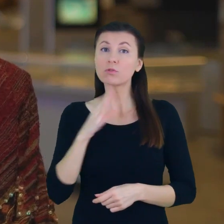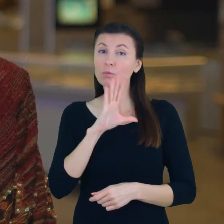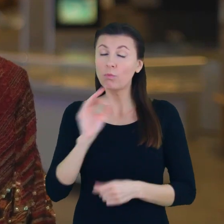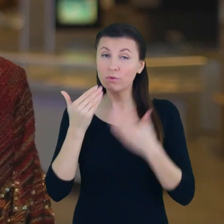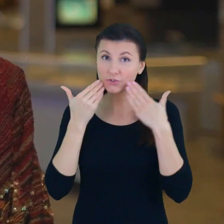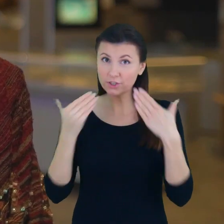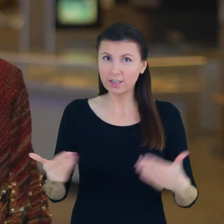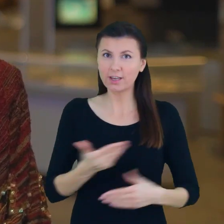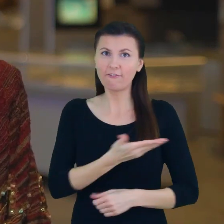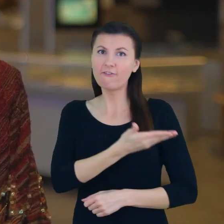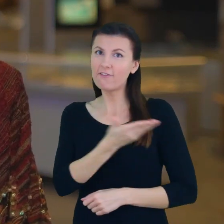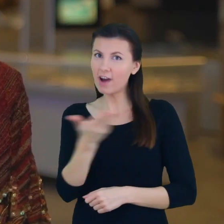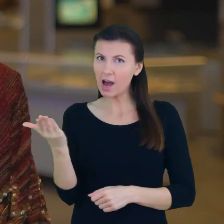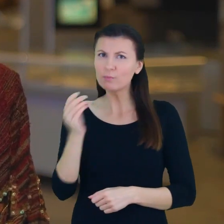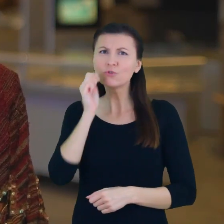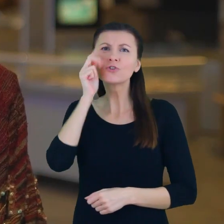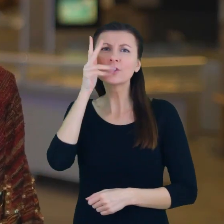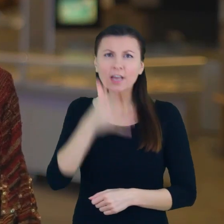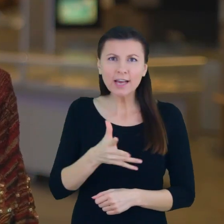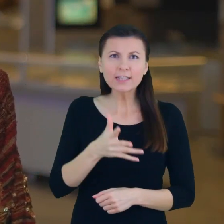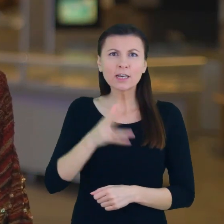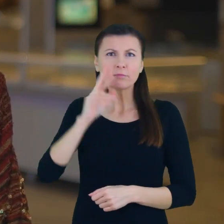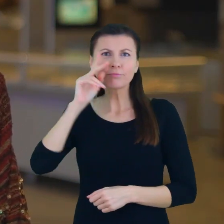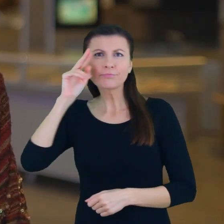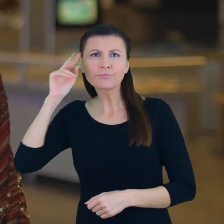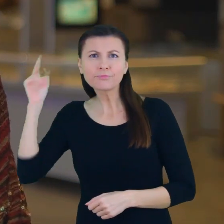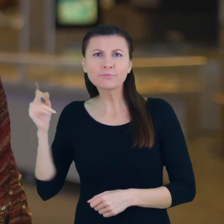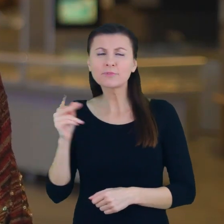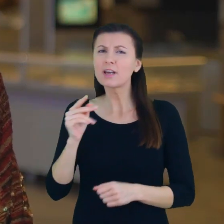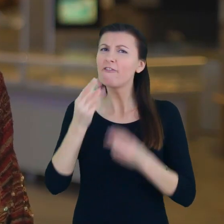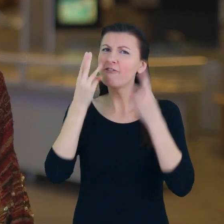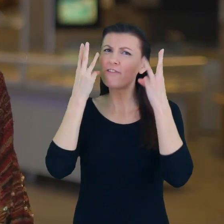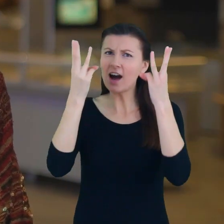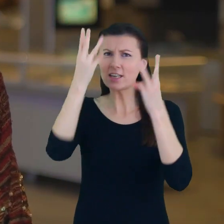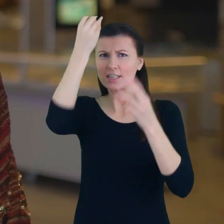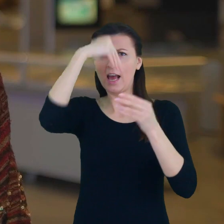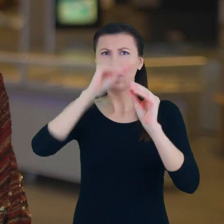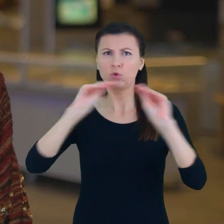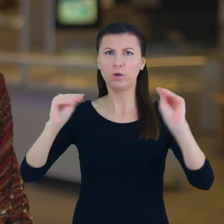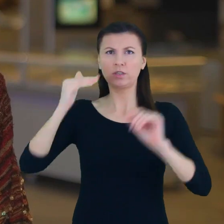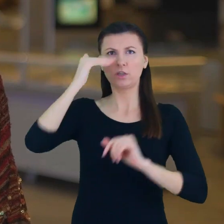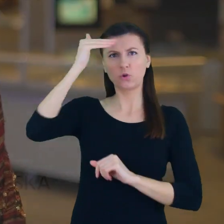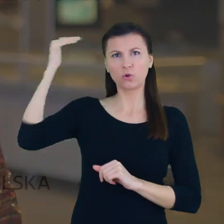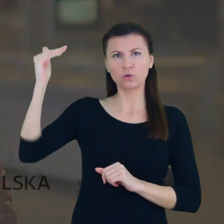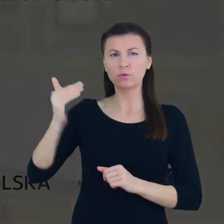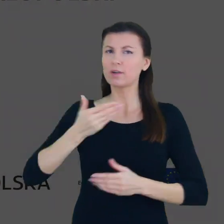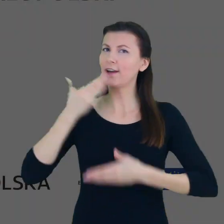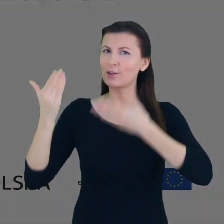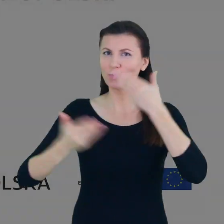Dzięki wam codziennie doświadczamy tego jak ważna jest edukacja dorosłych. Wielkie gratulacje